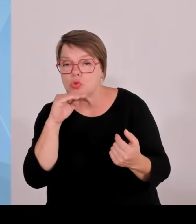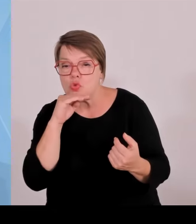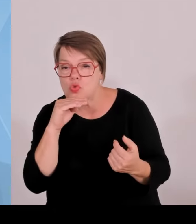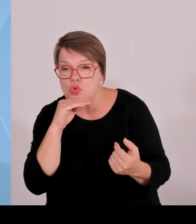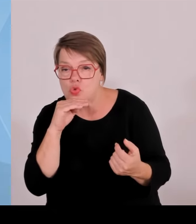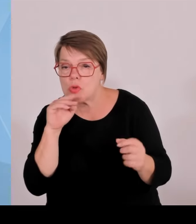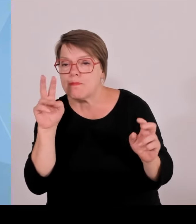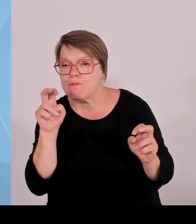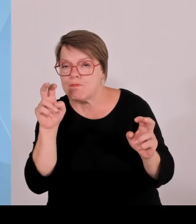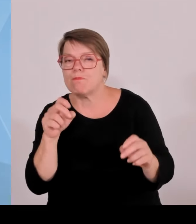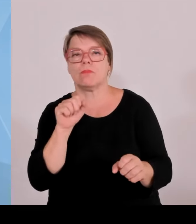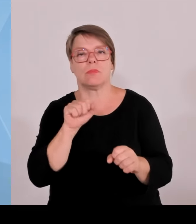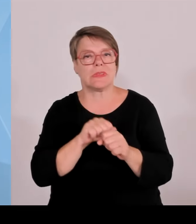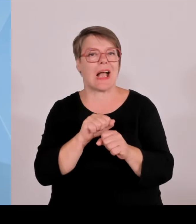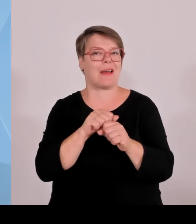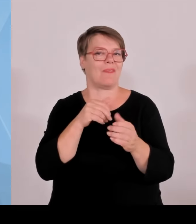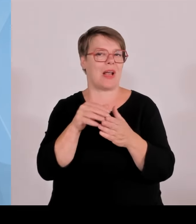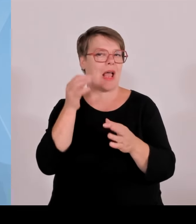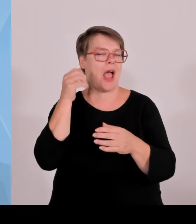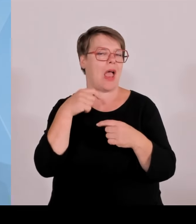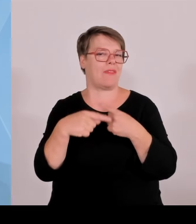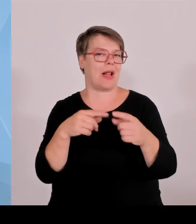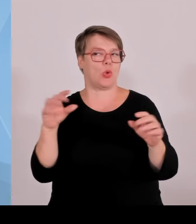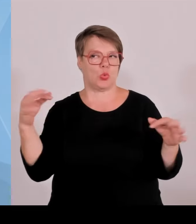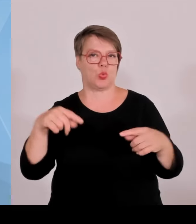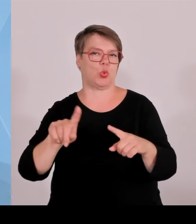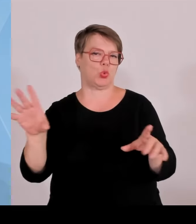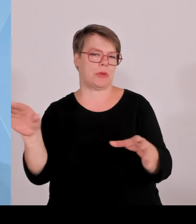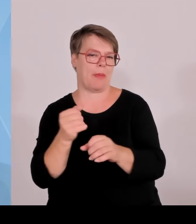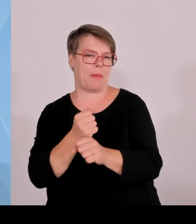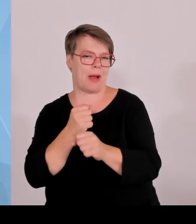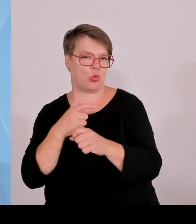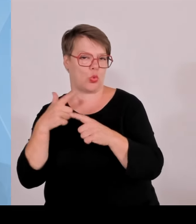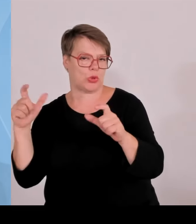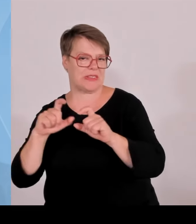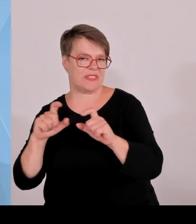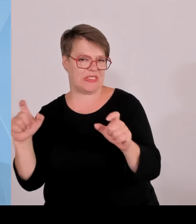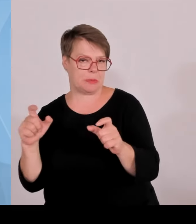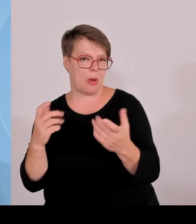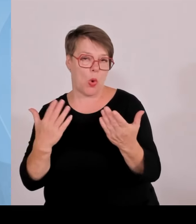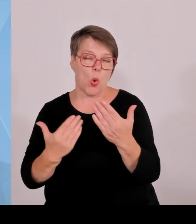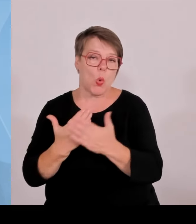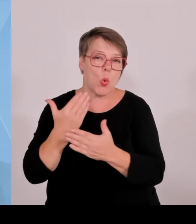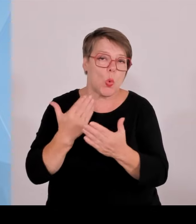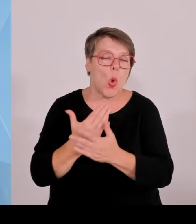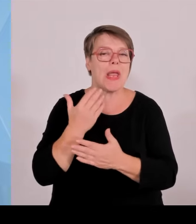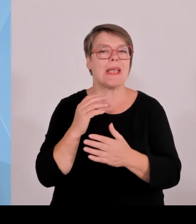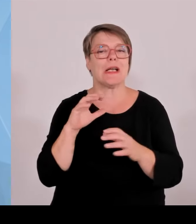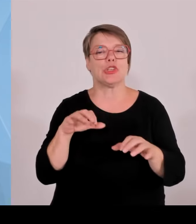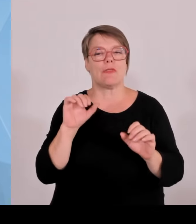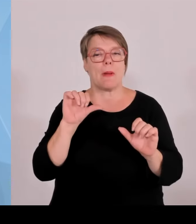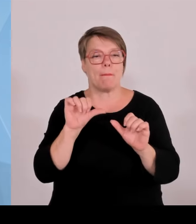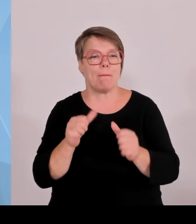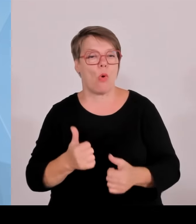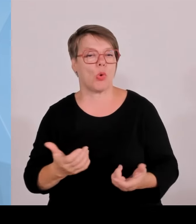des Handwerks, sagen dort dieser etablierte Handwerksbetrieb, der seine Kunden hat, die er auf soliden Beinen steht.